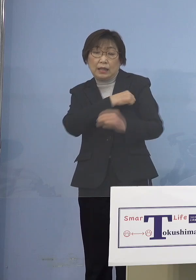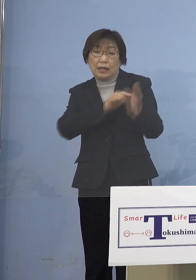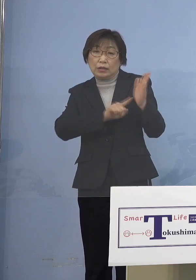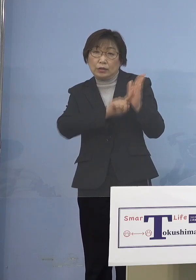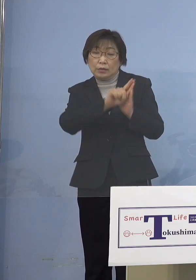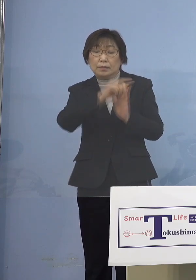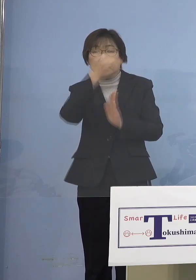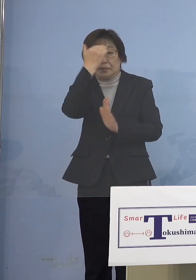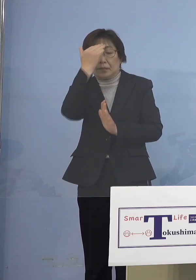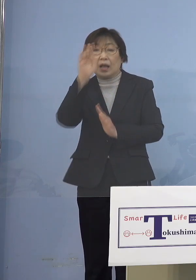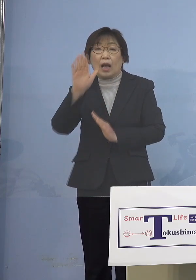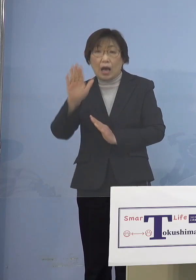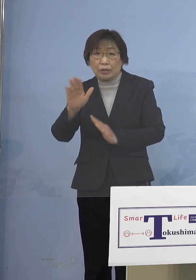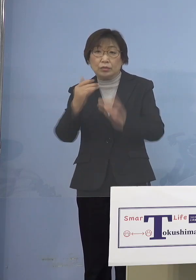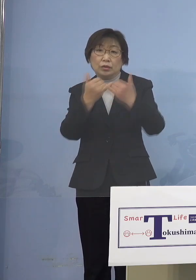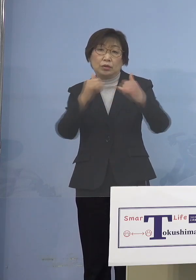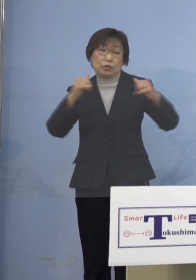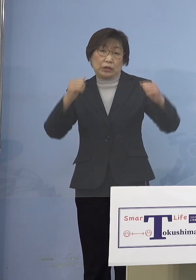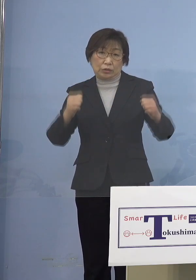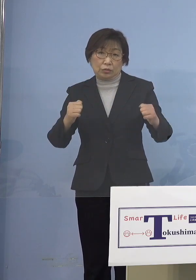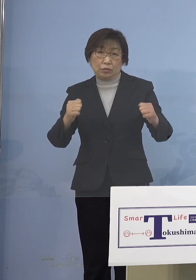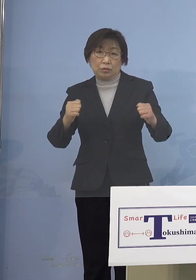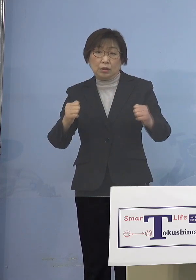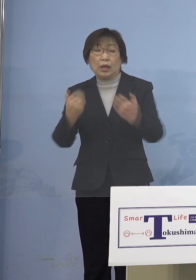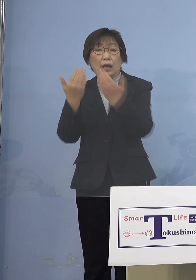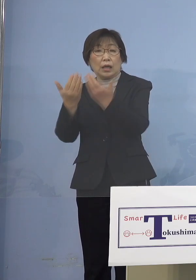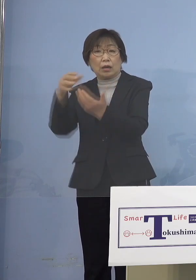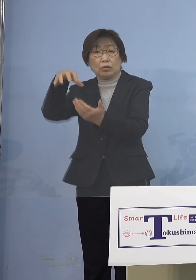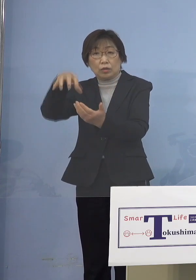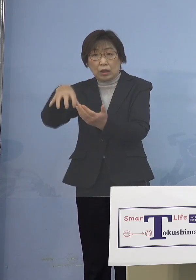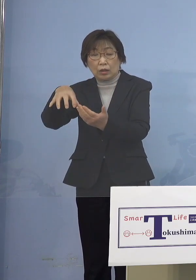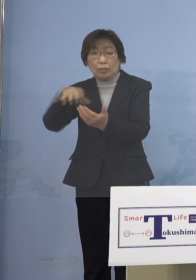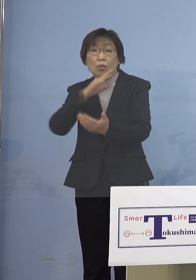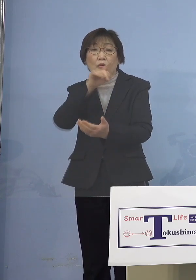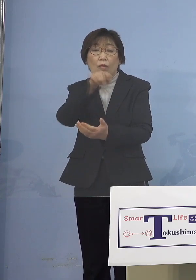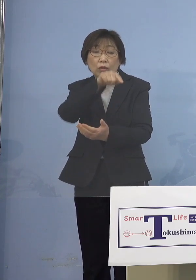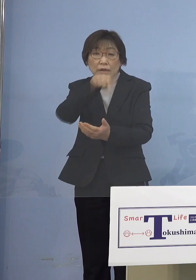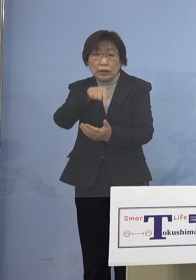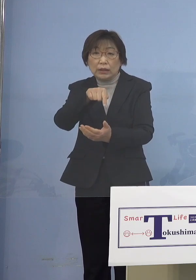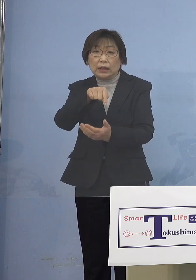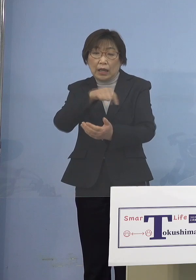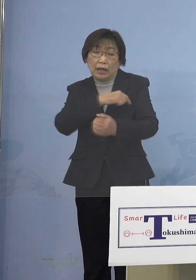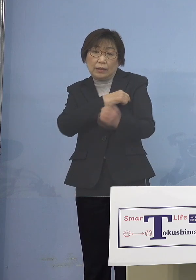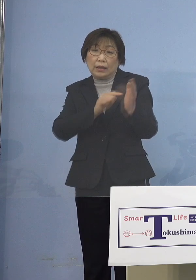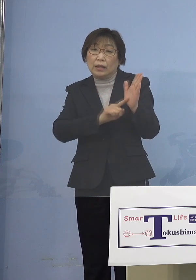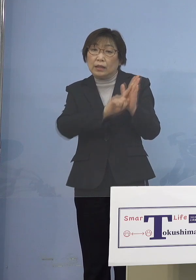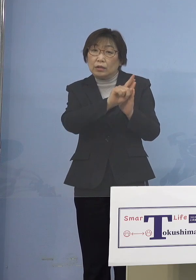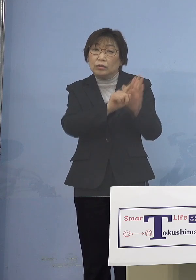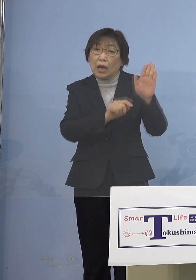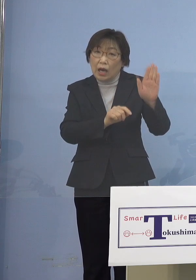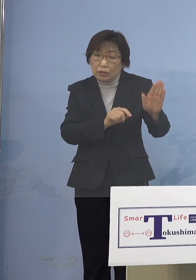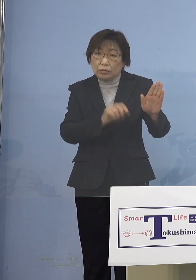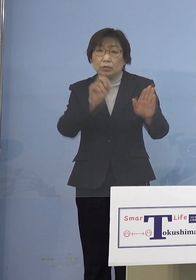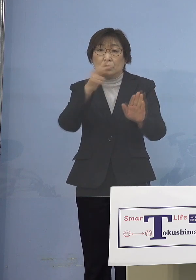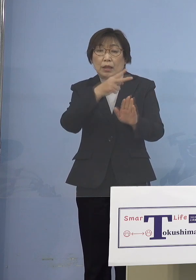よく学校などでもご本人が熱がある あるいは何らかの症状がある場合には